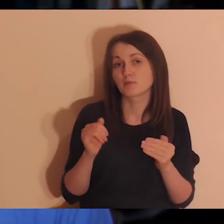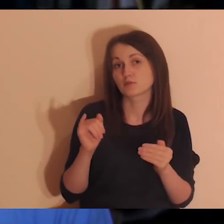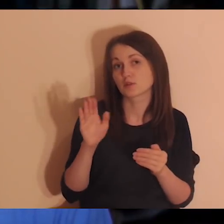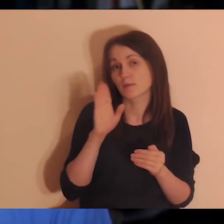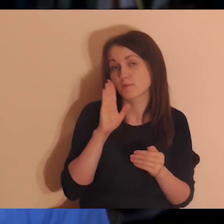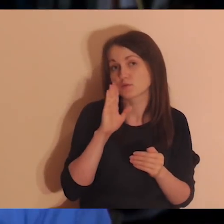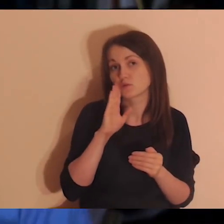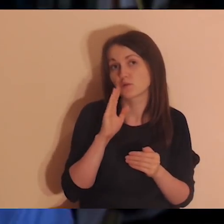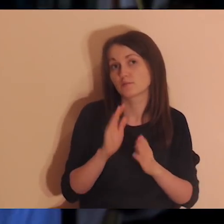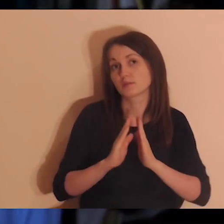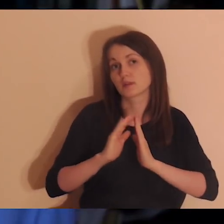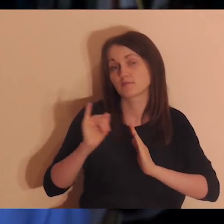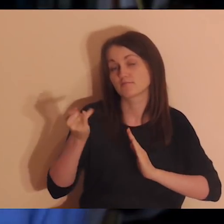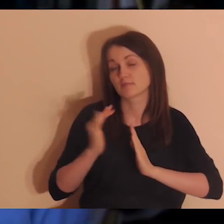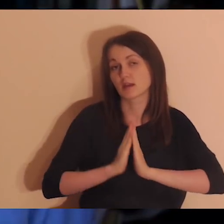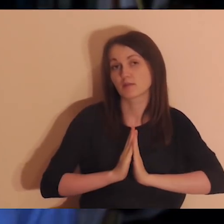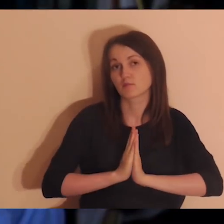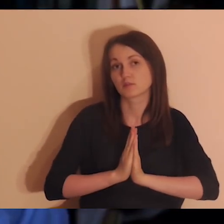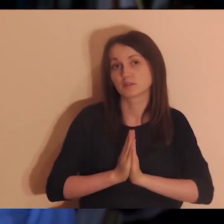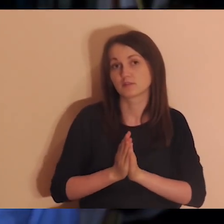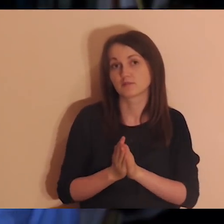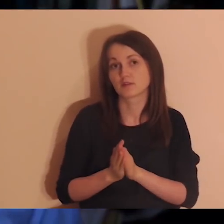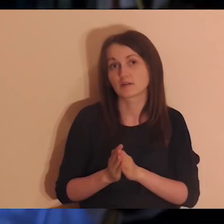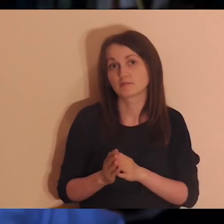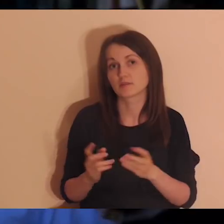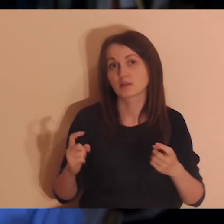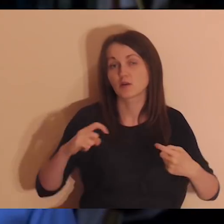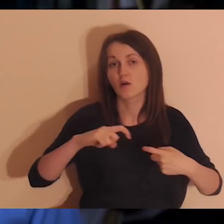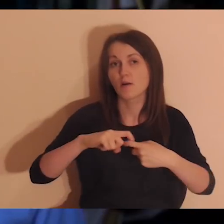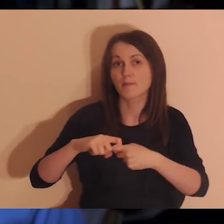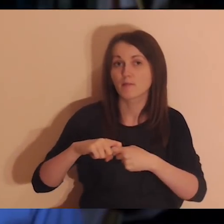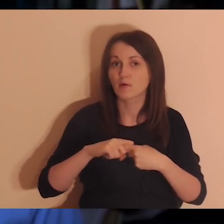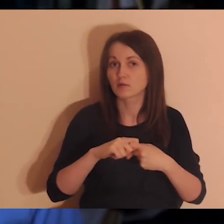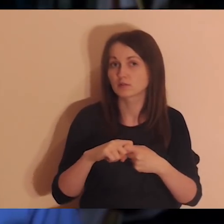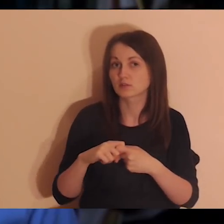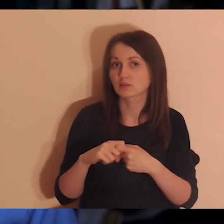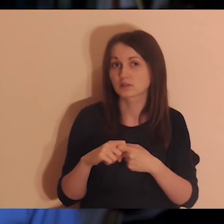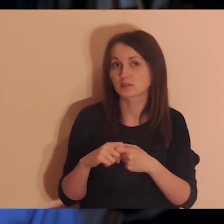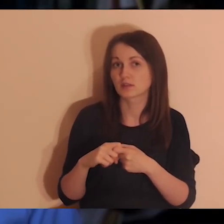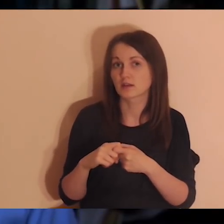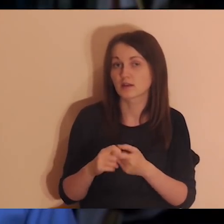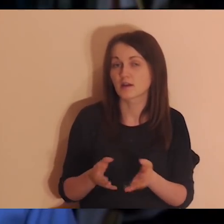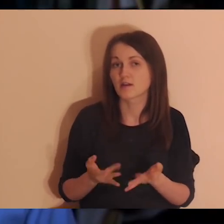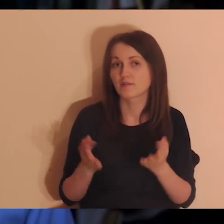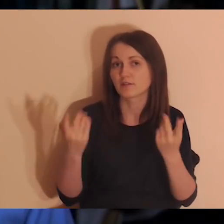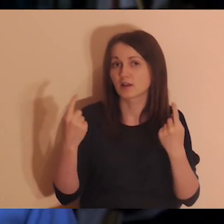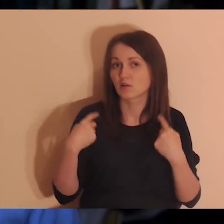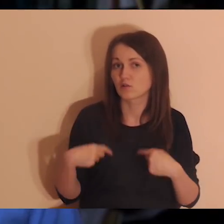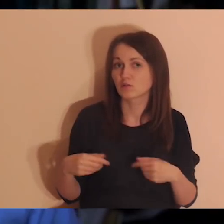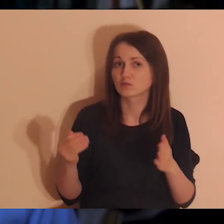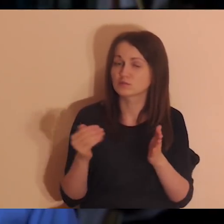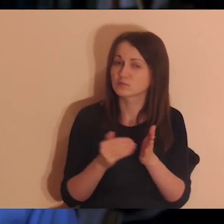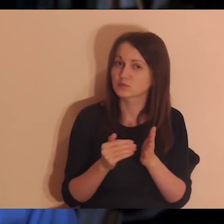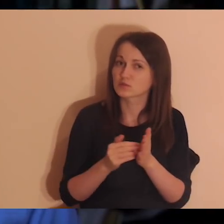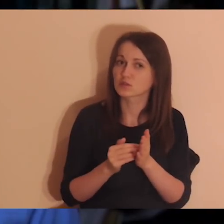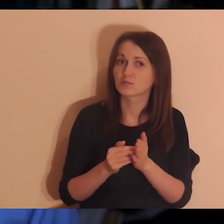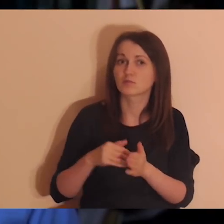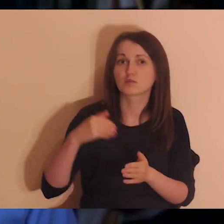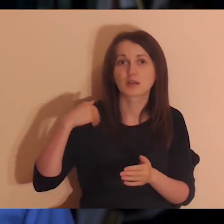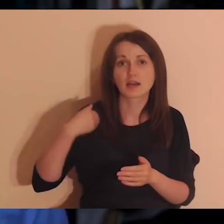Połączyło mi się to w głowie, że jest potrzeba wiele osób zgłasza, żeby robić medytacje po angielsku -